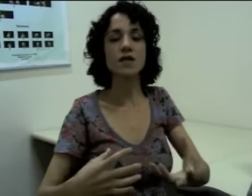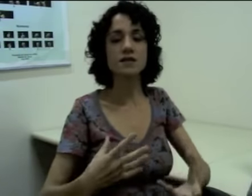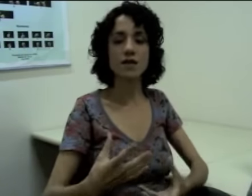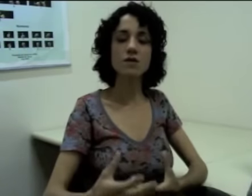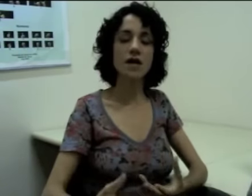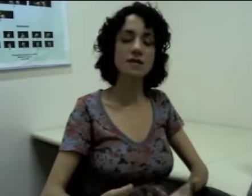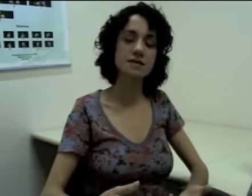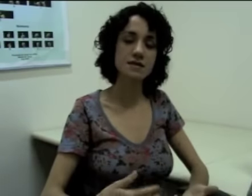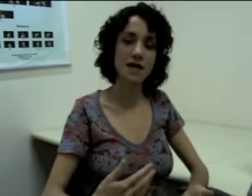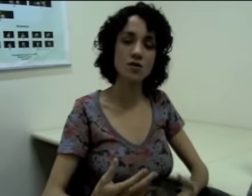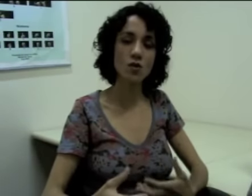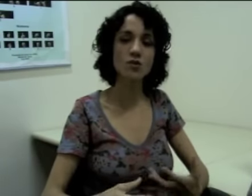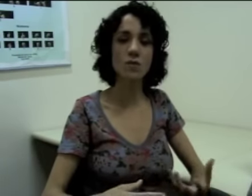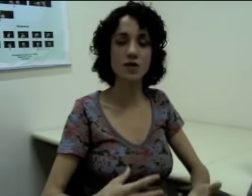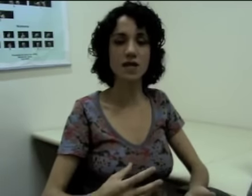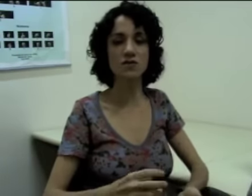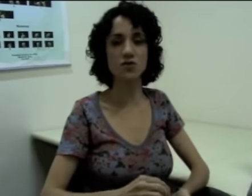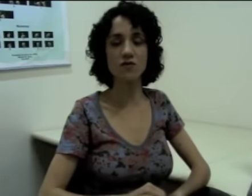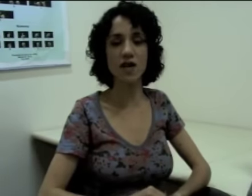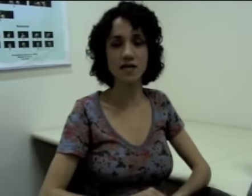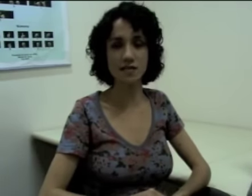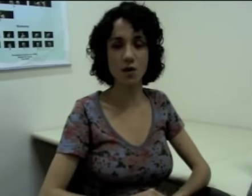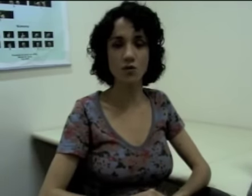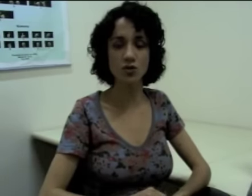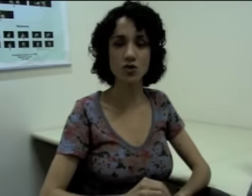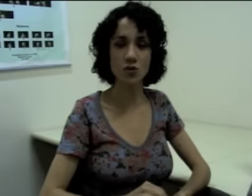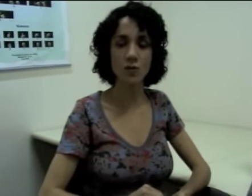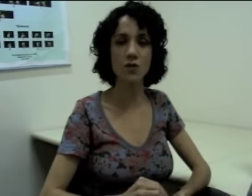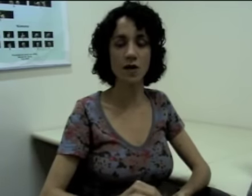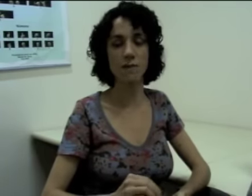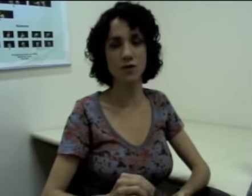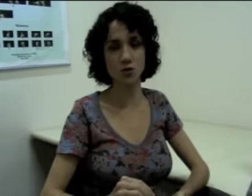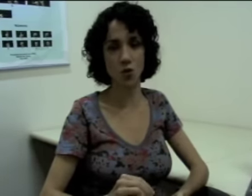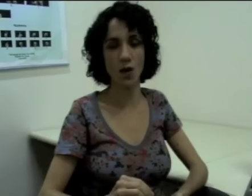Então eles têm todo um processo de flexão de número e pessoa.